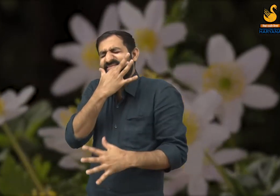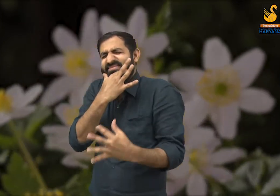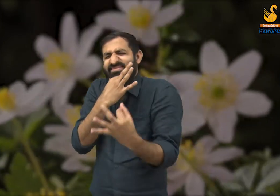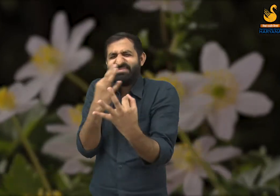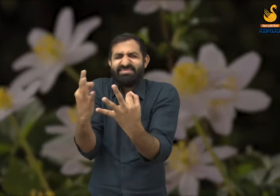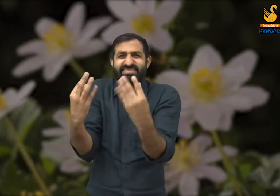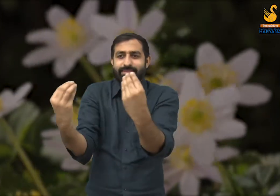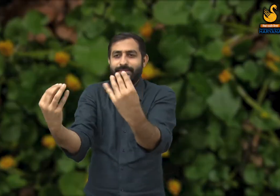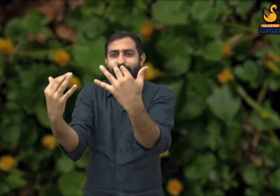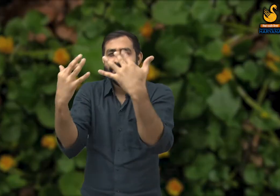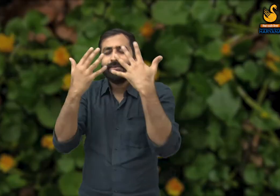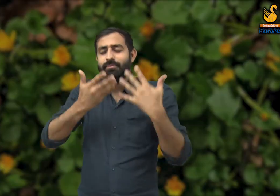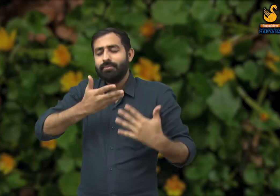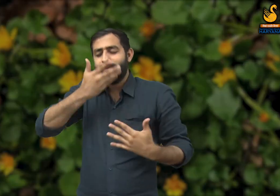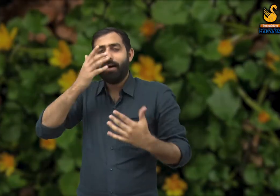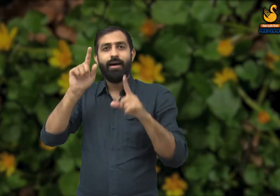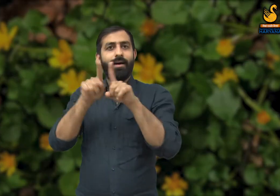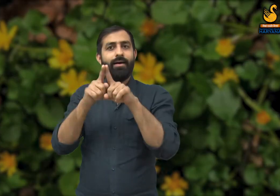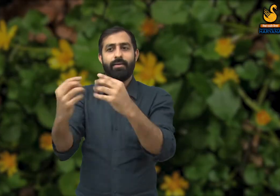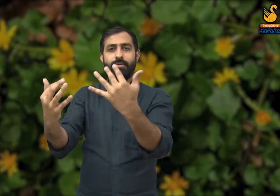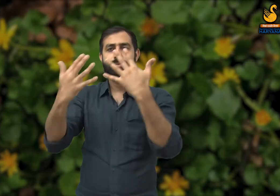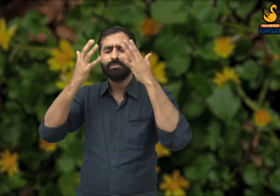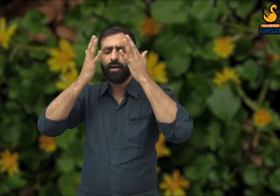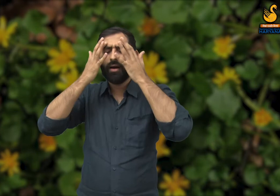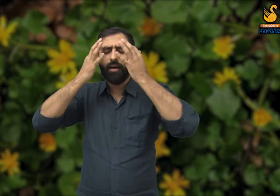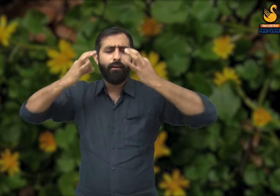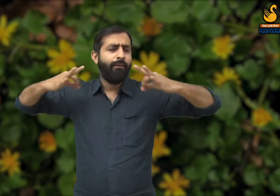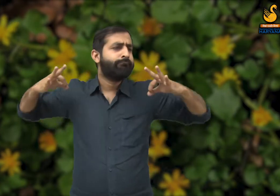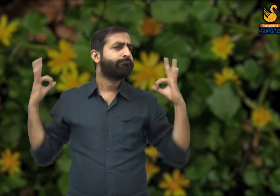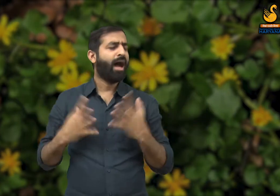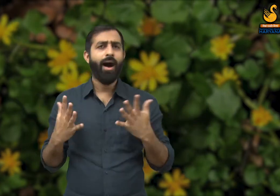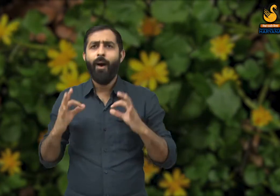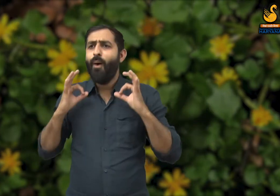वातावरण में चारों ओर फूलों की खुशबू फैल जाती है, जिससे हमें ताजगी महसूस होती है.